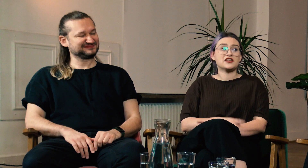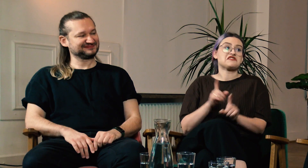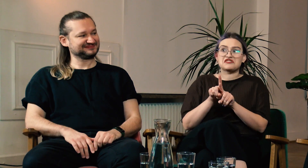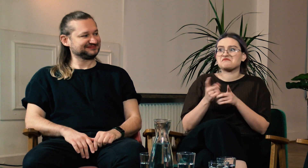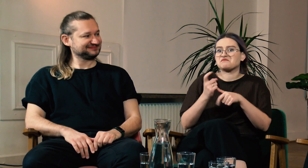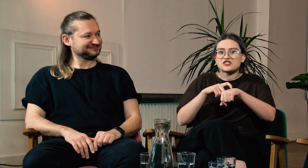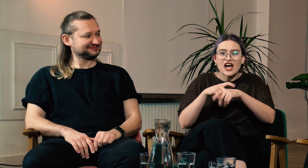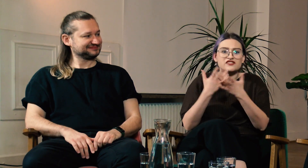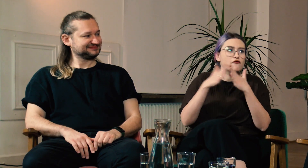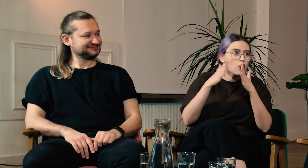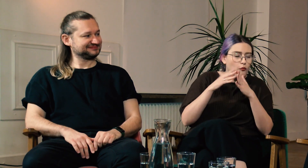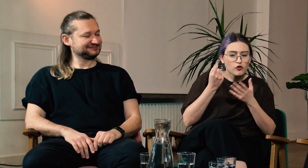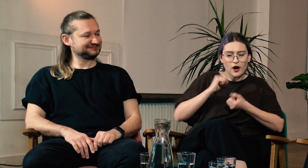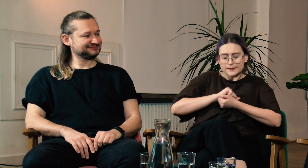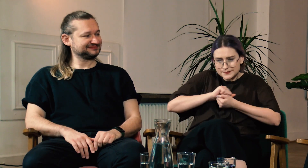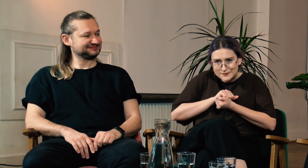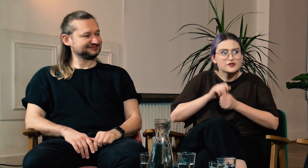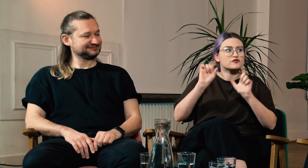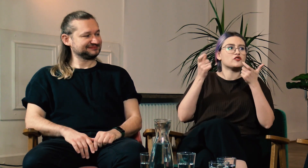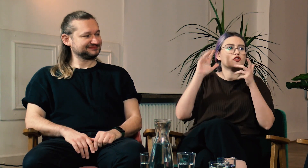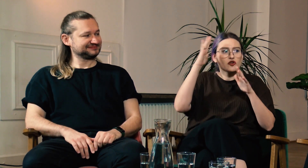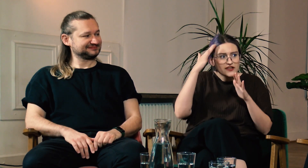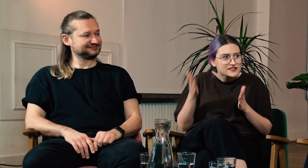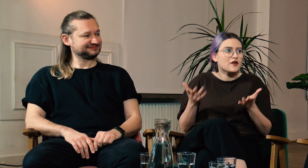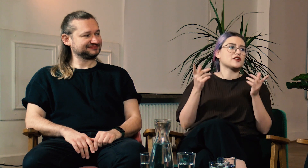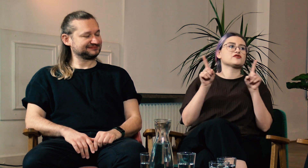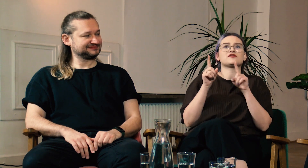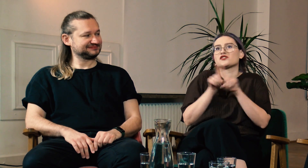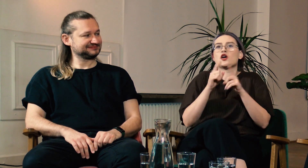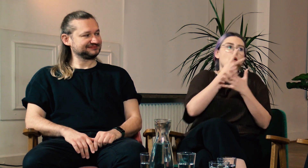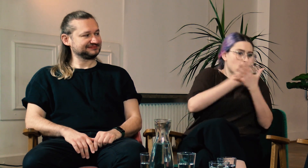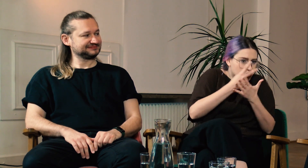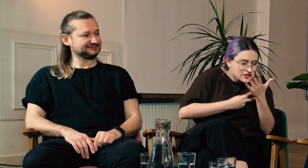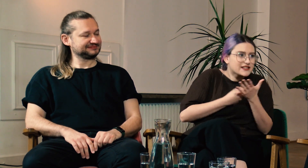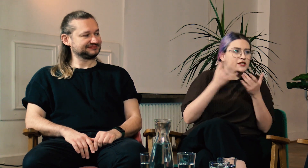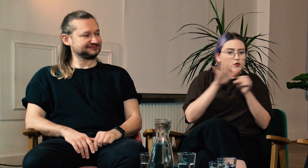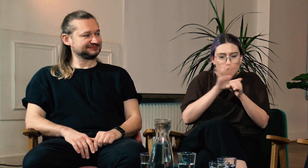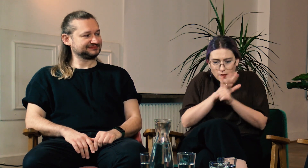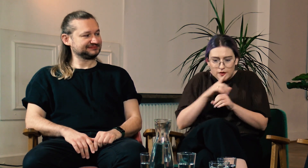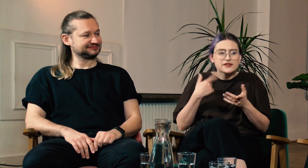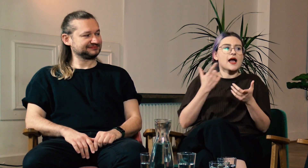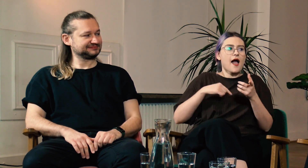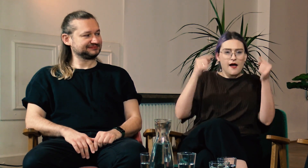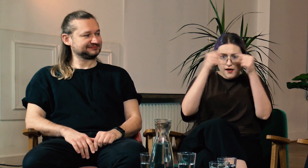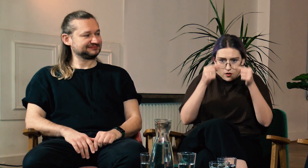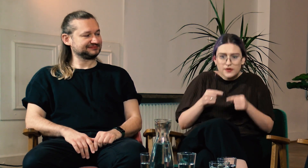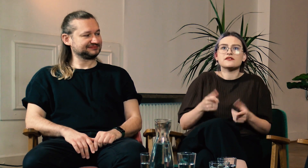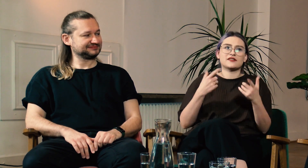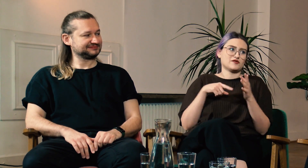W: I jeszcze po zajęciach w domu potrzebowałam czasu żeby przetrawić to czego się dowiedziałam, albo coś doczytać, uzupełnić.